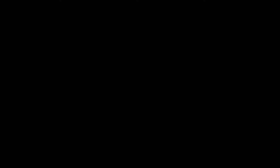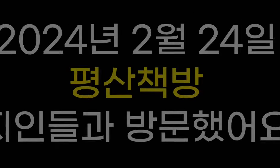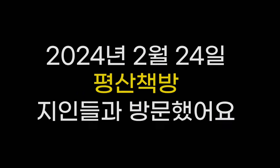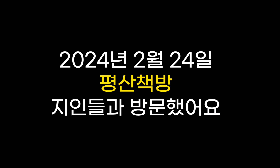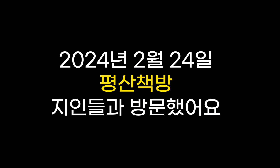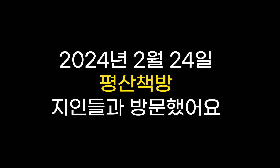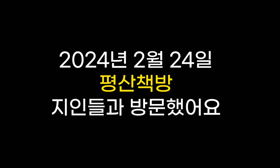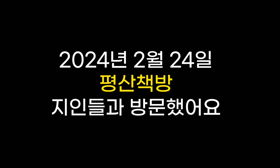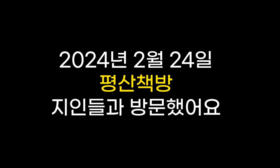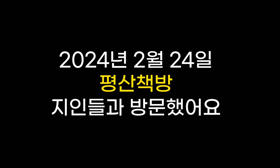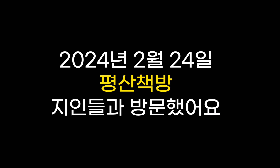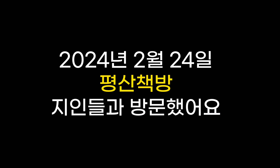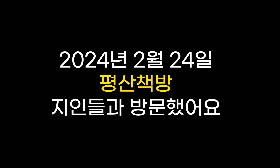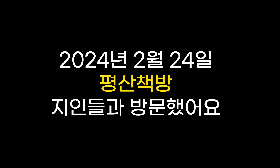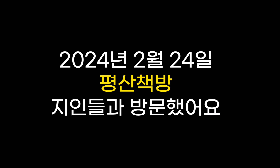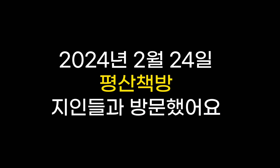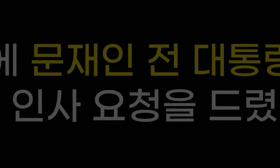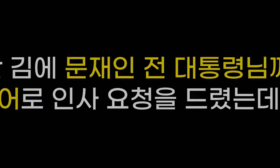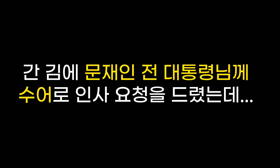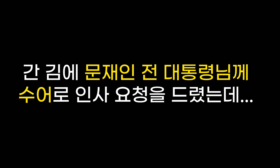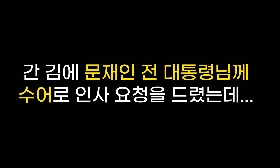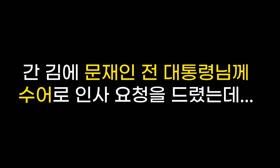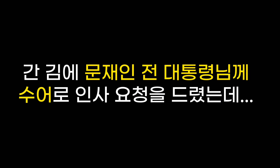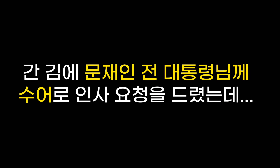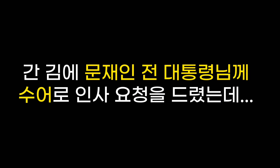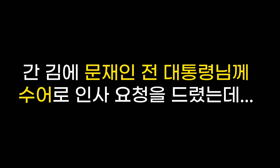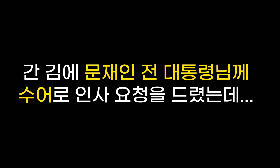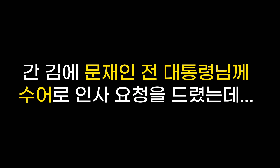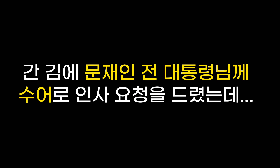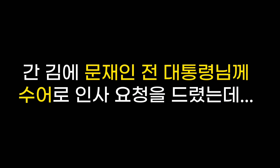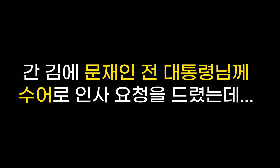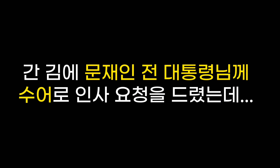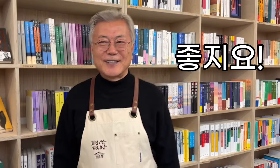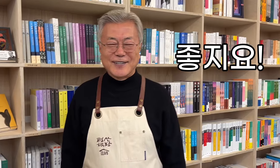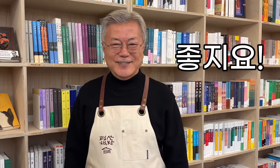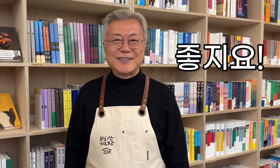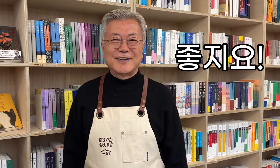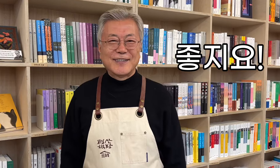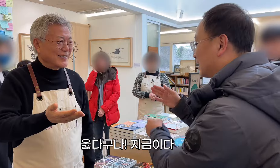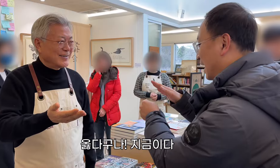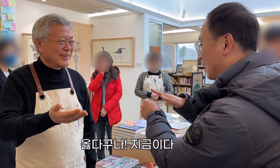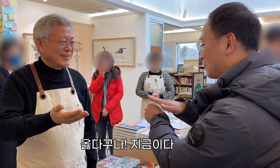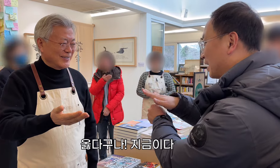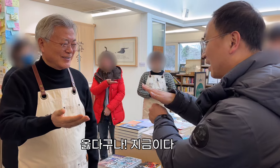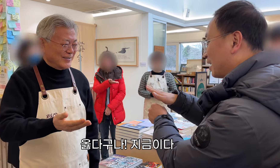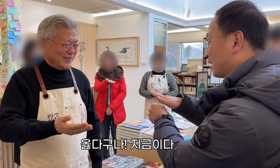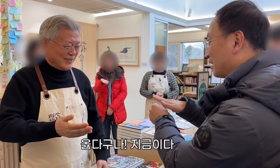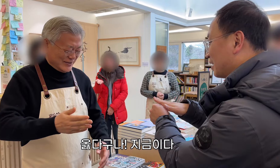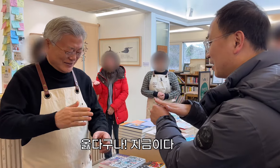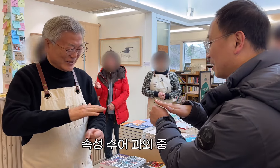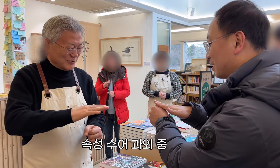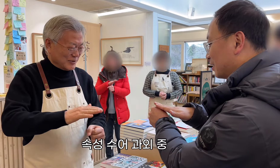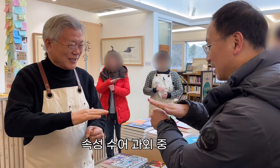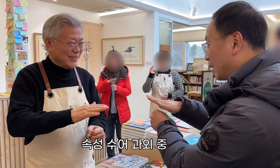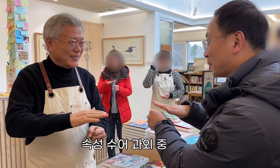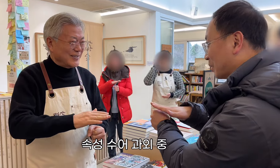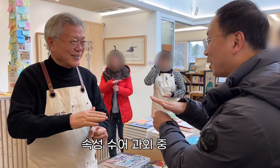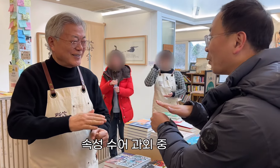Am 24. Februar 2024 besuchte ich mit meinen Freunden die Buchhandlung Pyeongsan. Während ich dort war, bat ich den ehemaligen Präsidenten Moon Jae-in, ihn in Gebärdensprache zu begrüßen ... Großartig! Das ist richtig! Jetzt!! Schnelle Nachhilfe in Gebärdensprache.